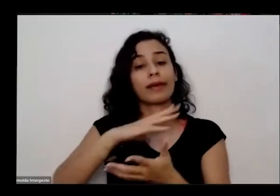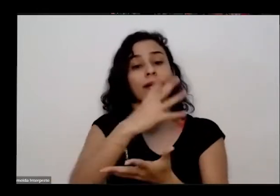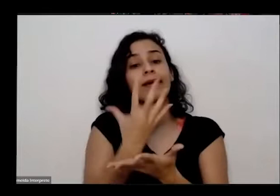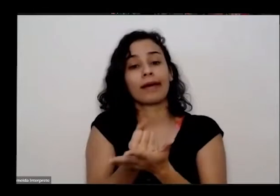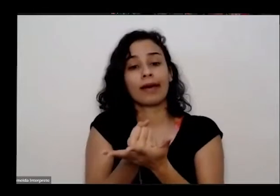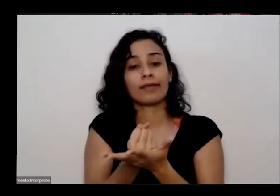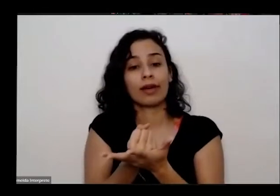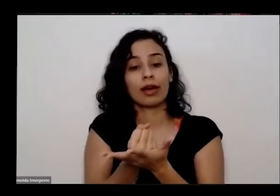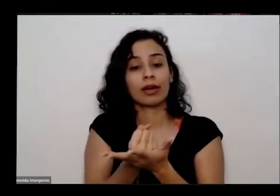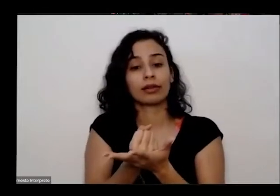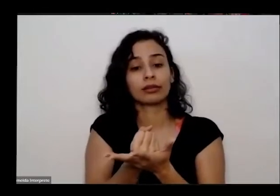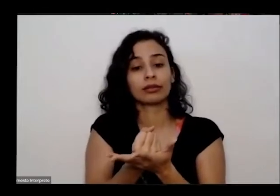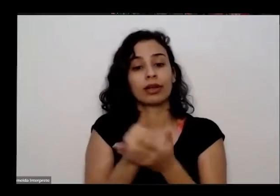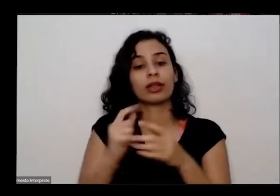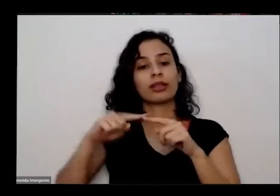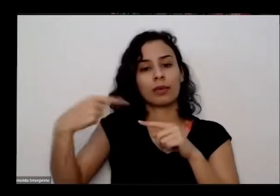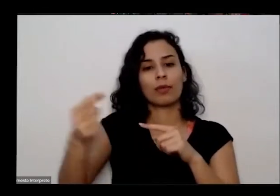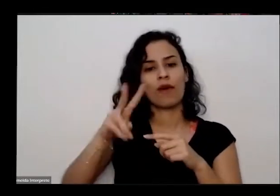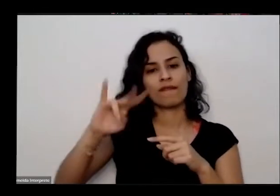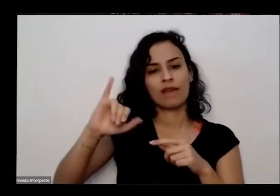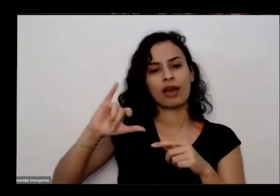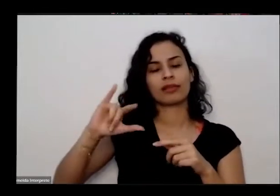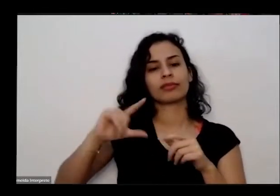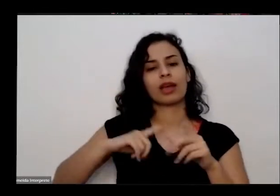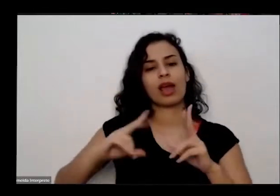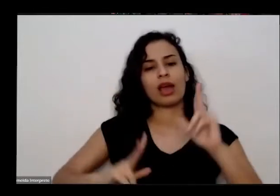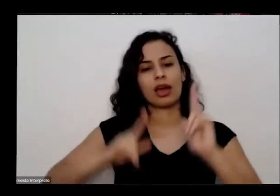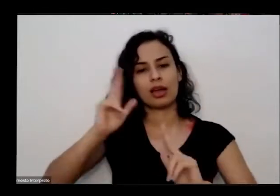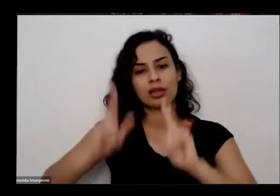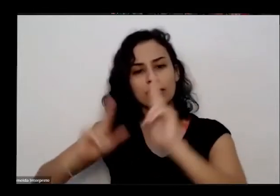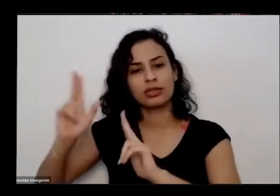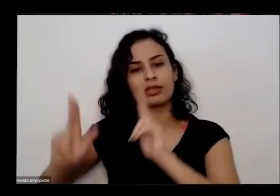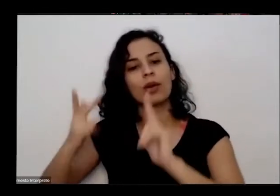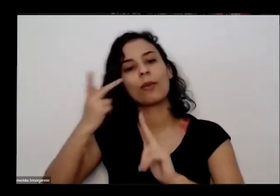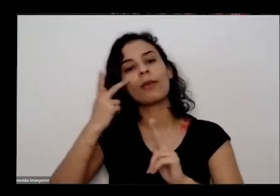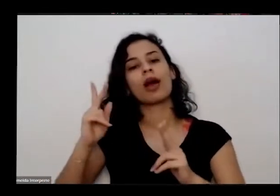ela vai passar por uma breve adição esperar disponibilizada no canal do YouTube da educativa